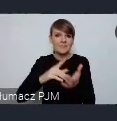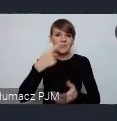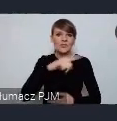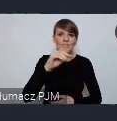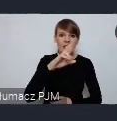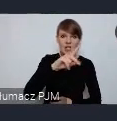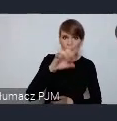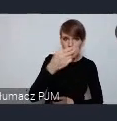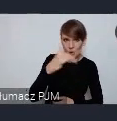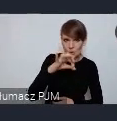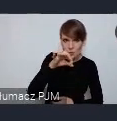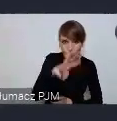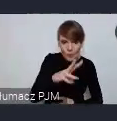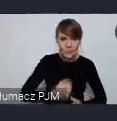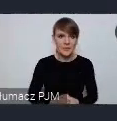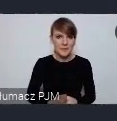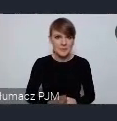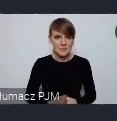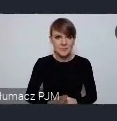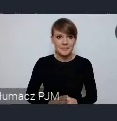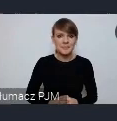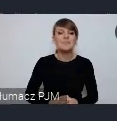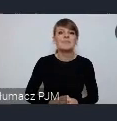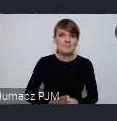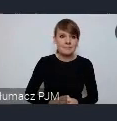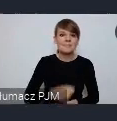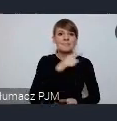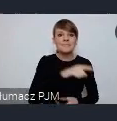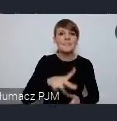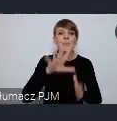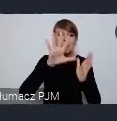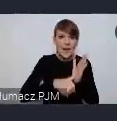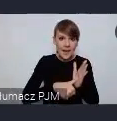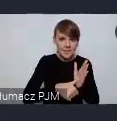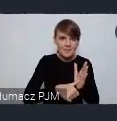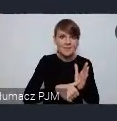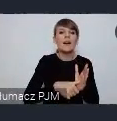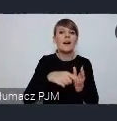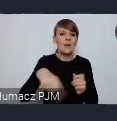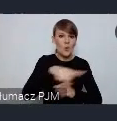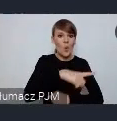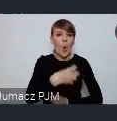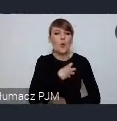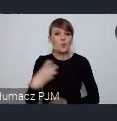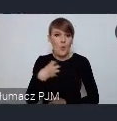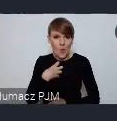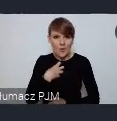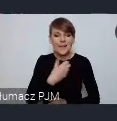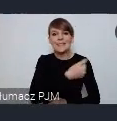Chcę zwrócić uwagę że to, że te miasta stały się gospodarzami miast w ramach tego cyklu WUF w twoim mieście,